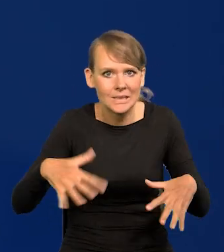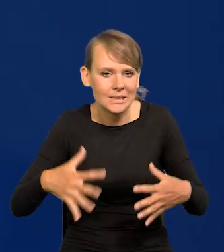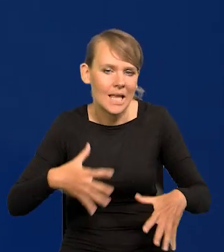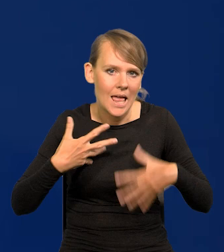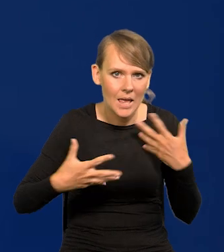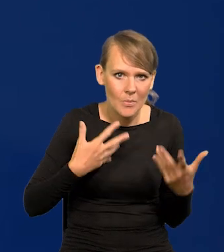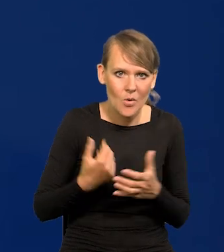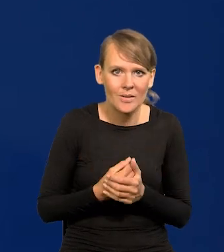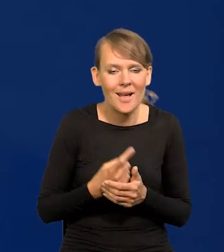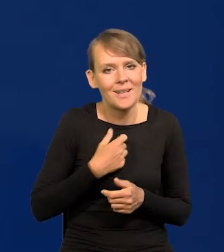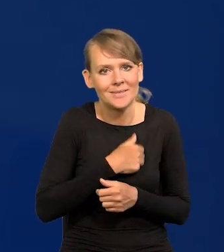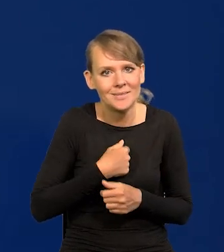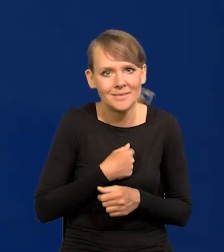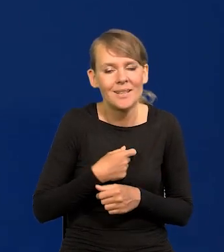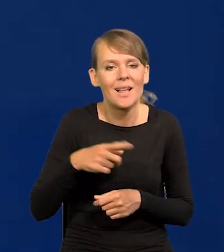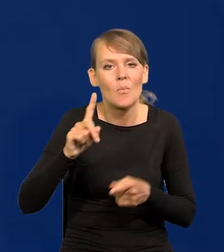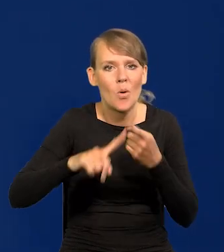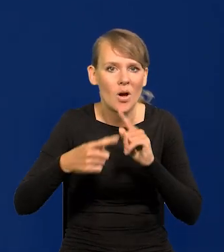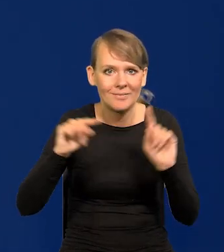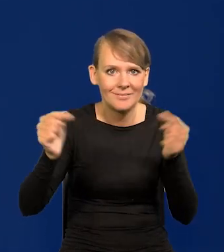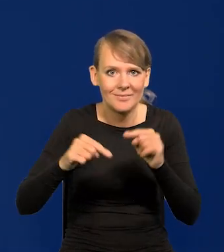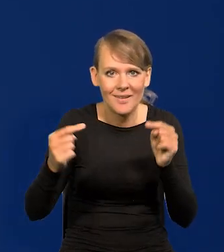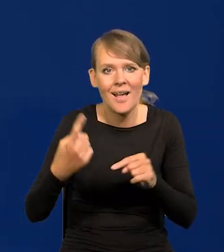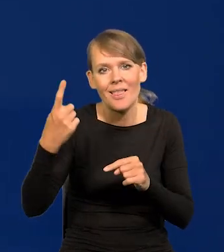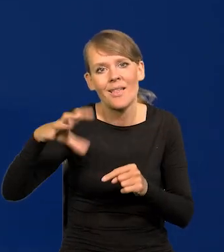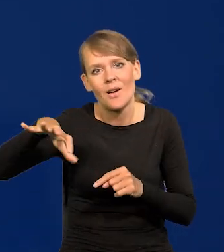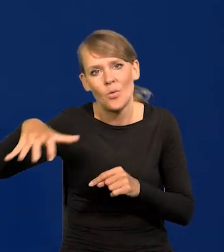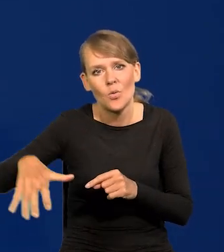Niestety jedna strona sporu politycznego z sobie znanych powodów